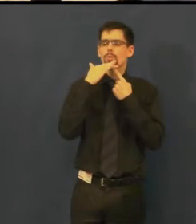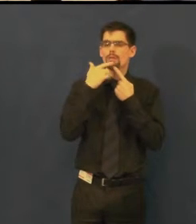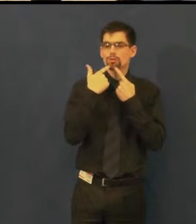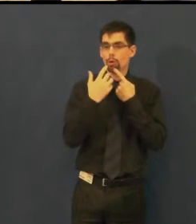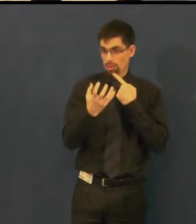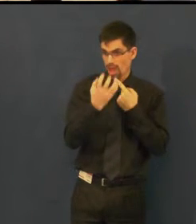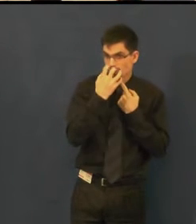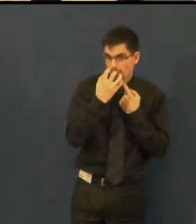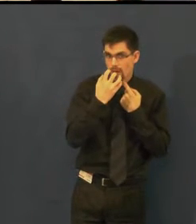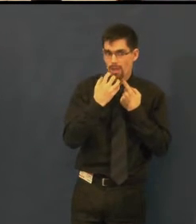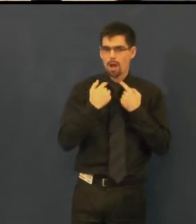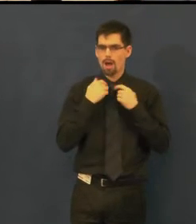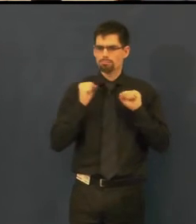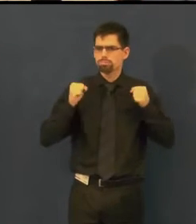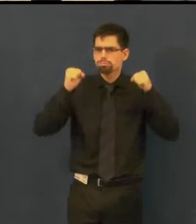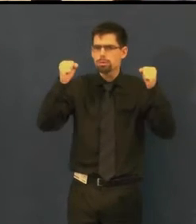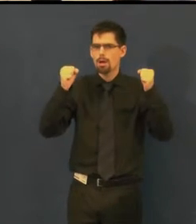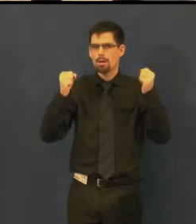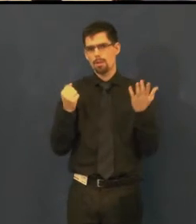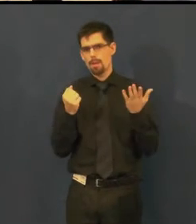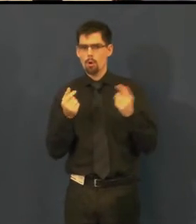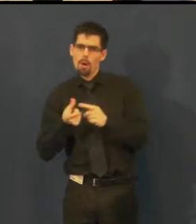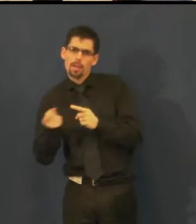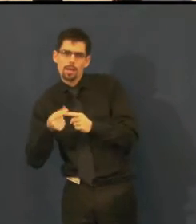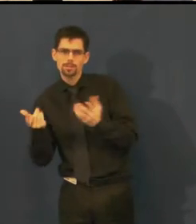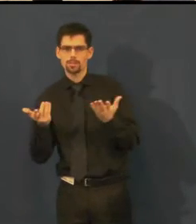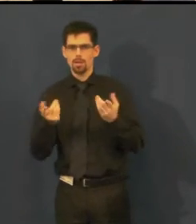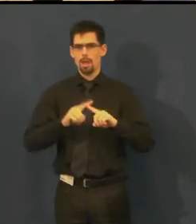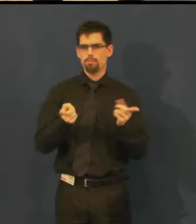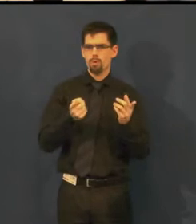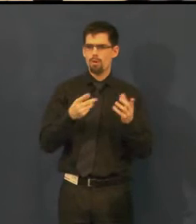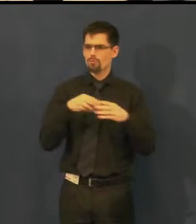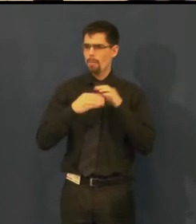jestli je naštvaná či k vám otočená zády.